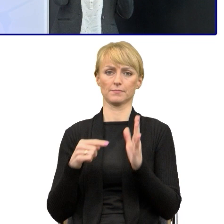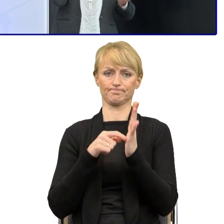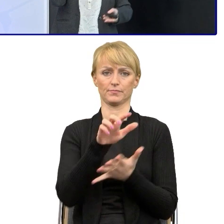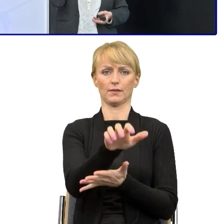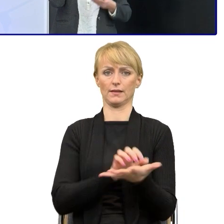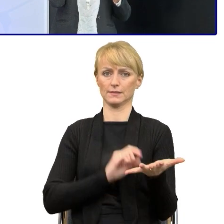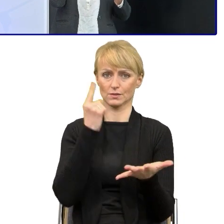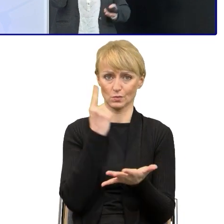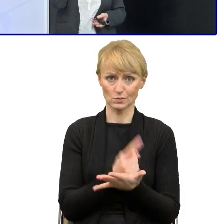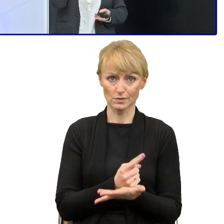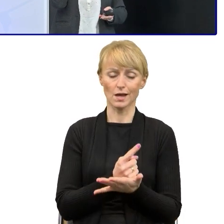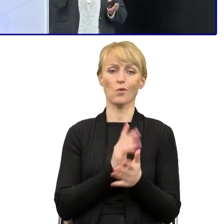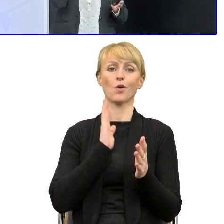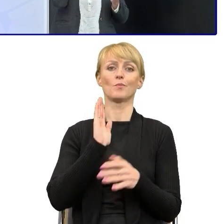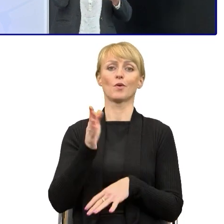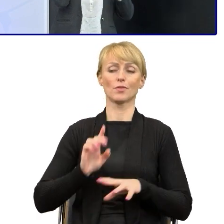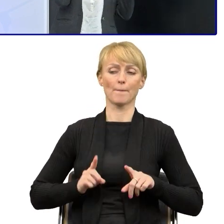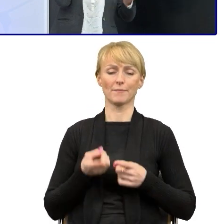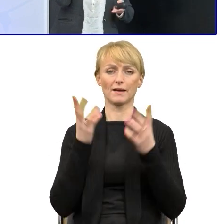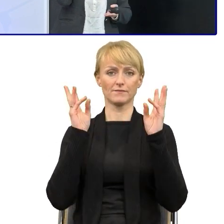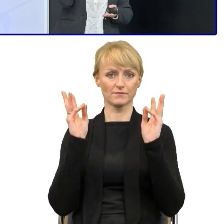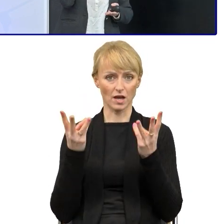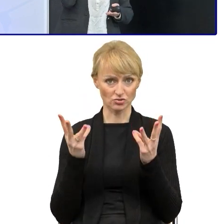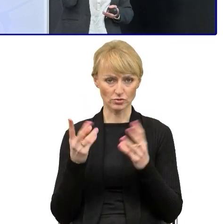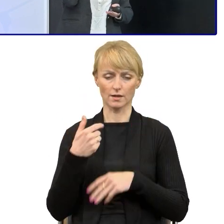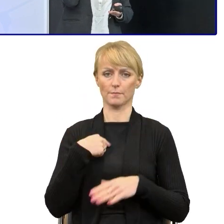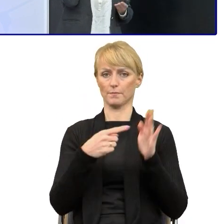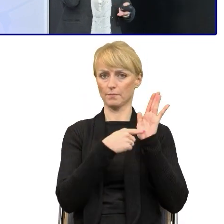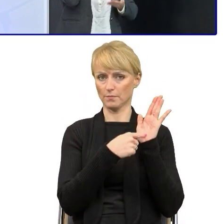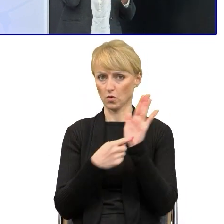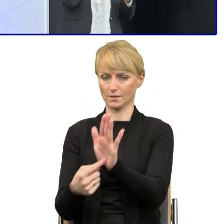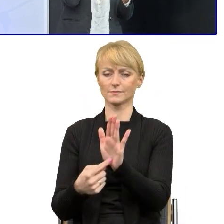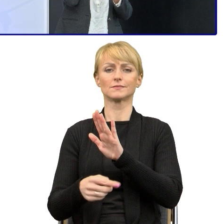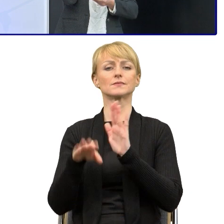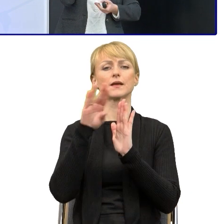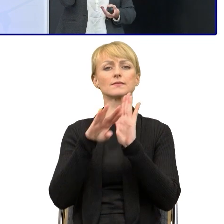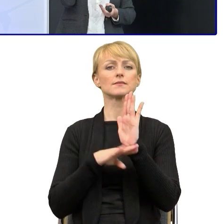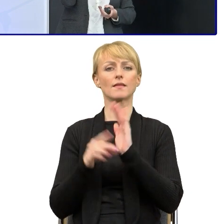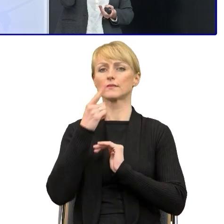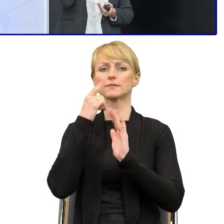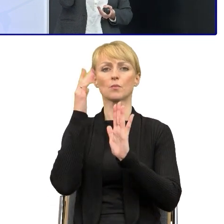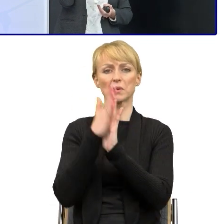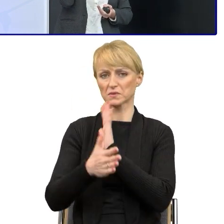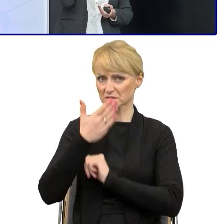Zrobiliśmy warsztaty, podczas których pokazałam im zasady prostego języka i później pracowaliśmy na tych tekstach, tak.